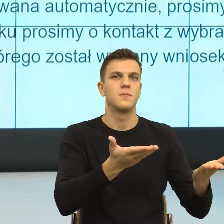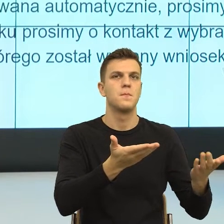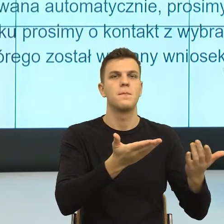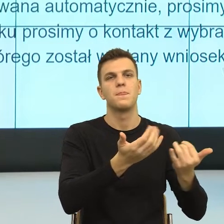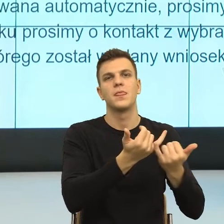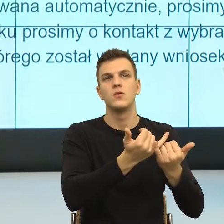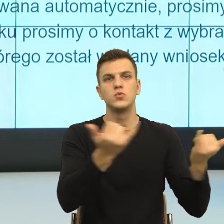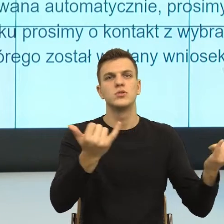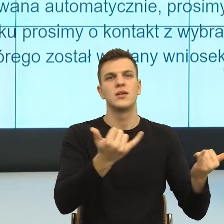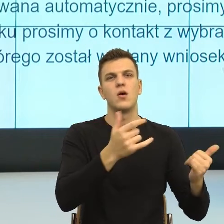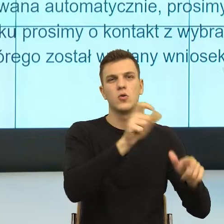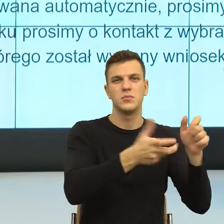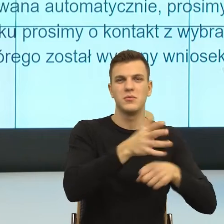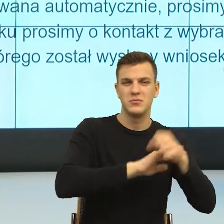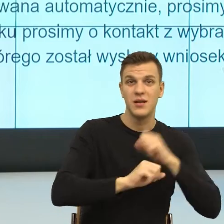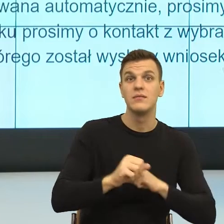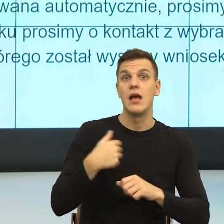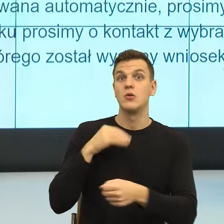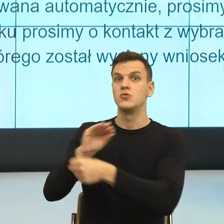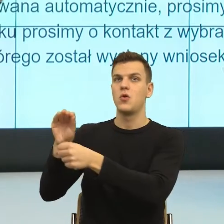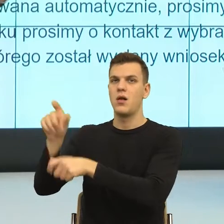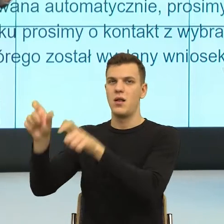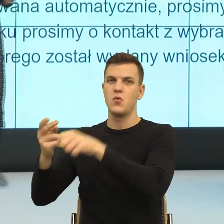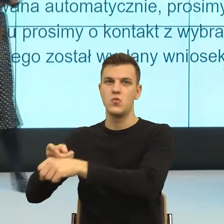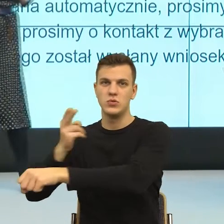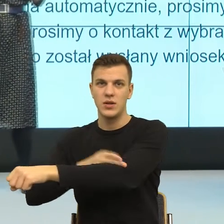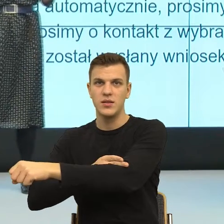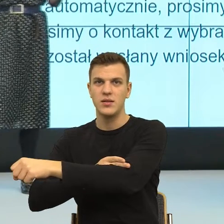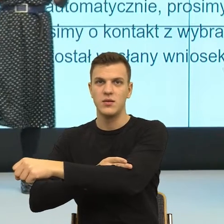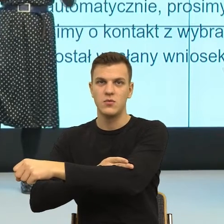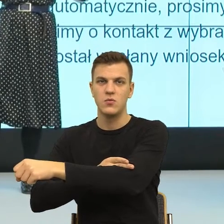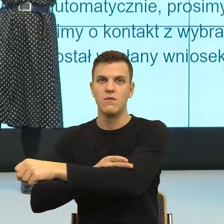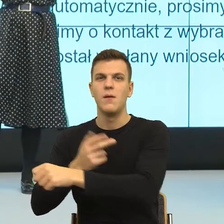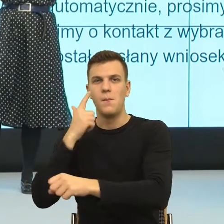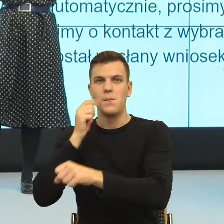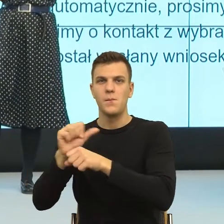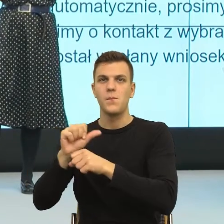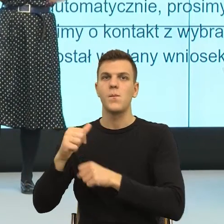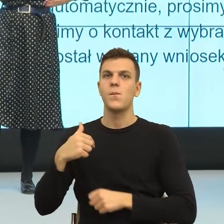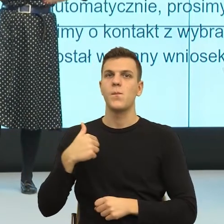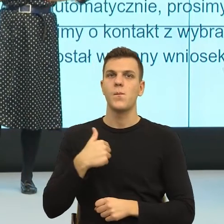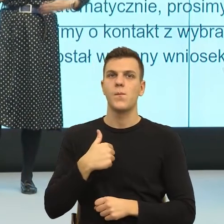Bardzo często jest tak, że właśnie jest ten lęk przed hejtem. I teraz, co można z tym lękiem przed hejtem zrobić, jak można to